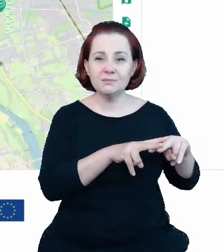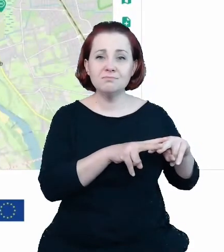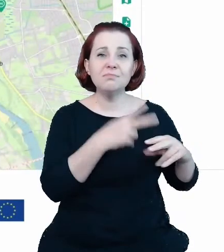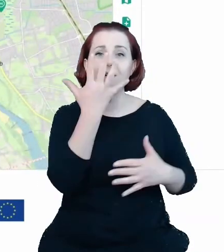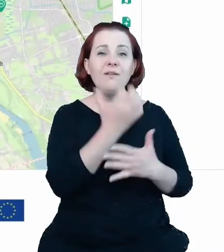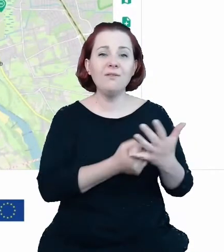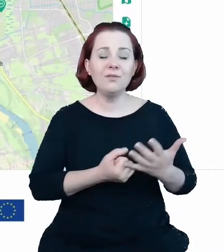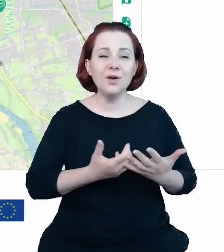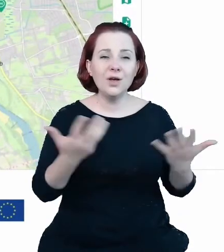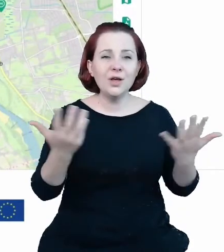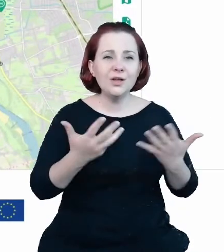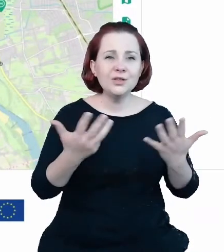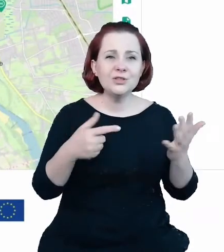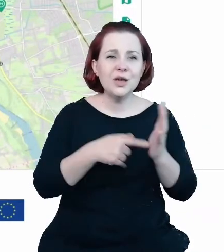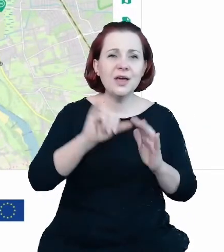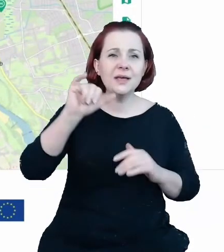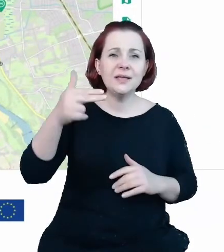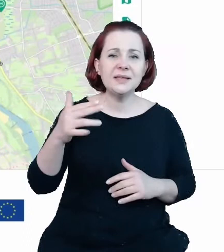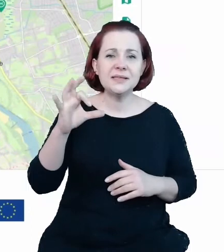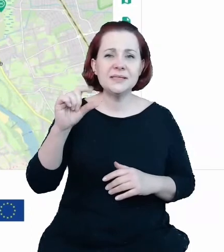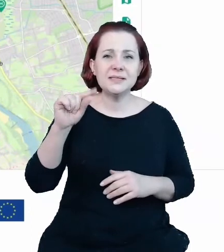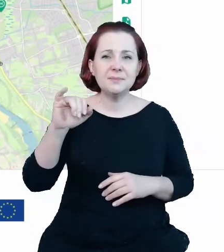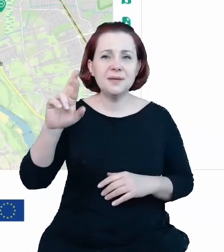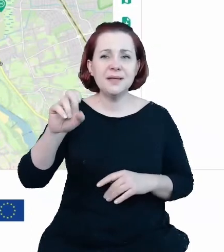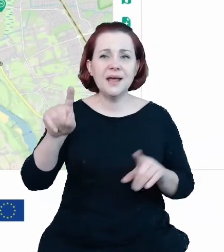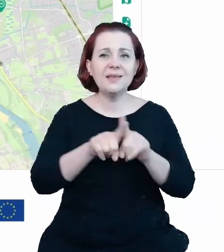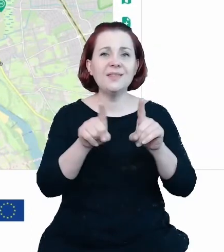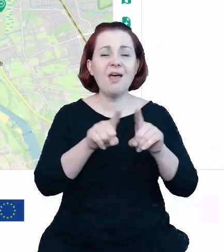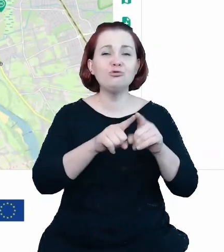oraz danych przestrzennych. Tu dzięki tym mechanizmom i